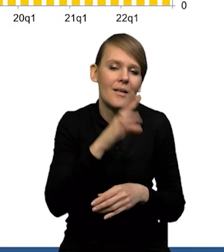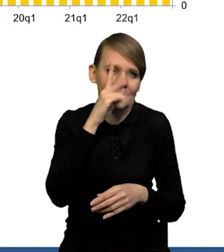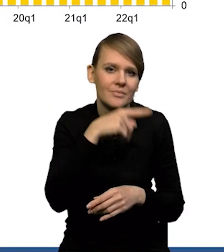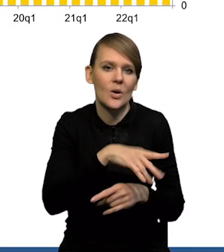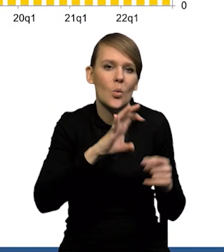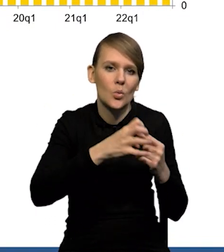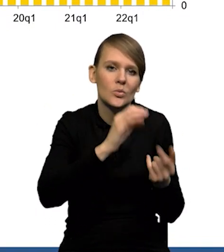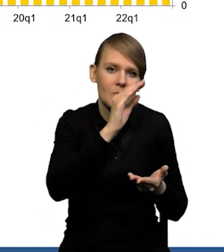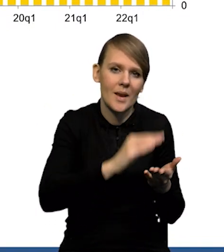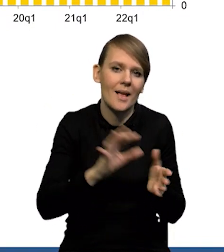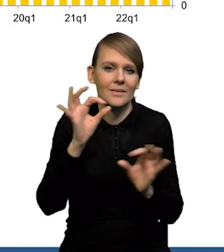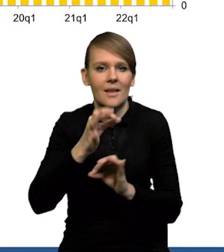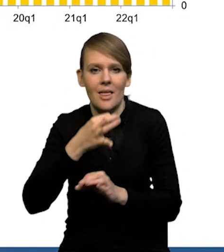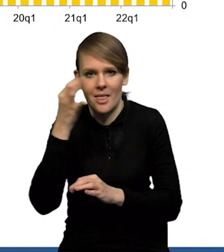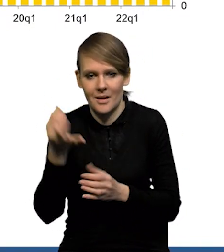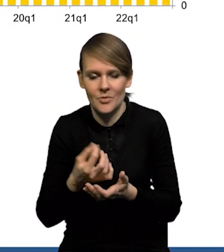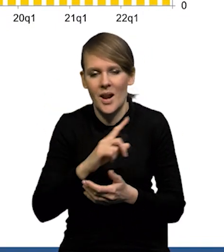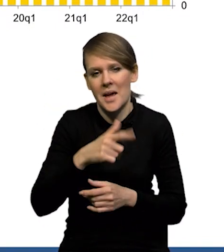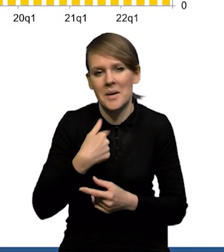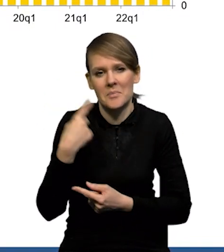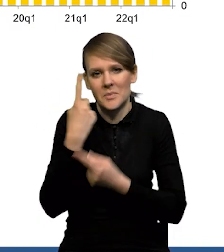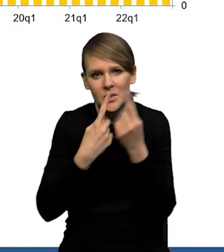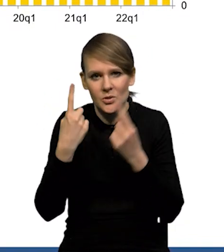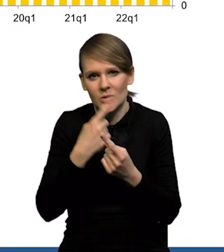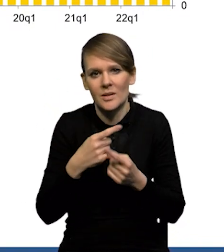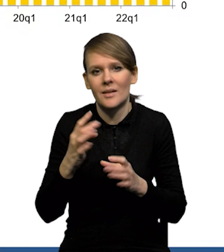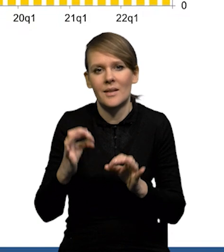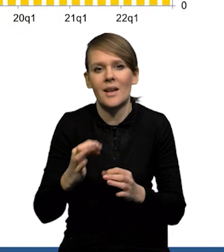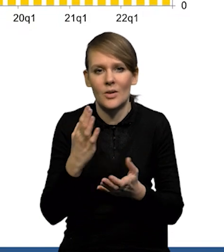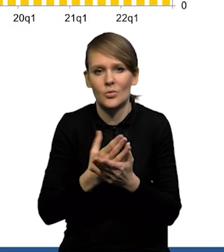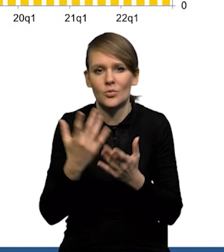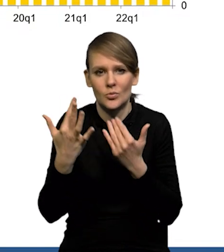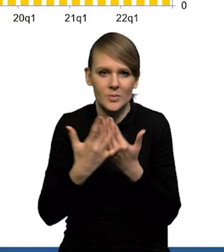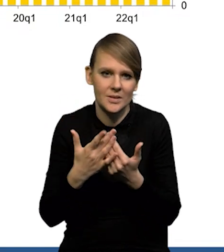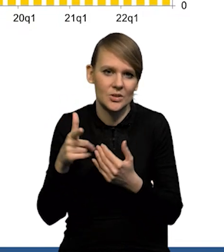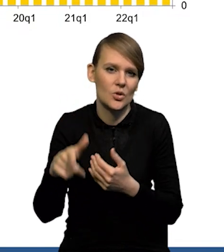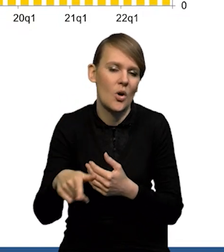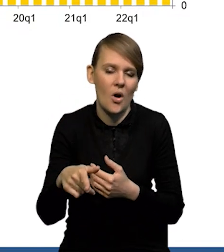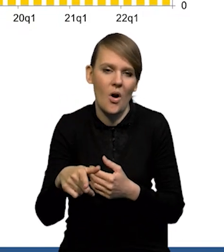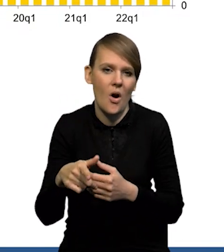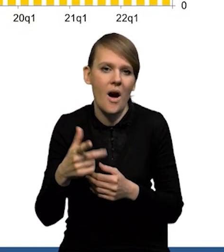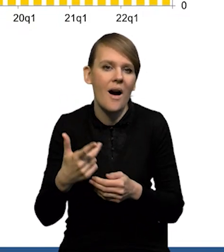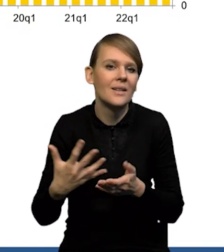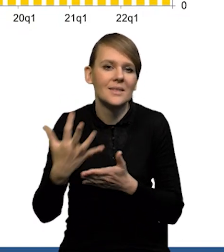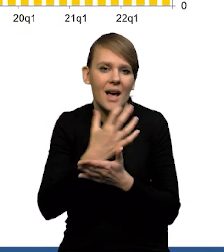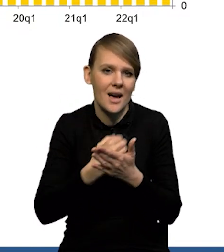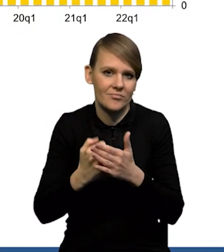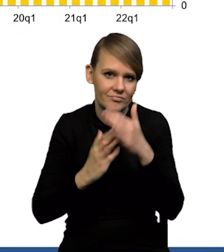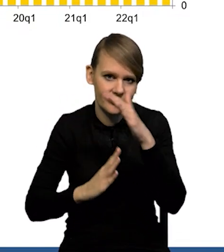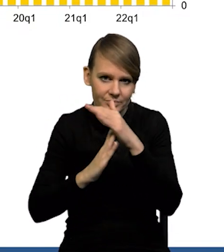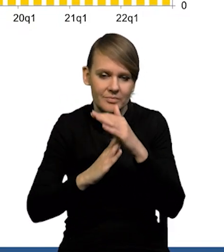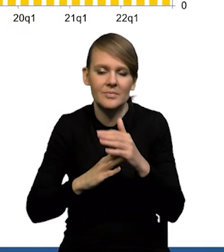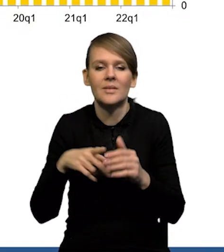lepsze za styczeń. My spodziewamy się, że jesteśmy gdzieś blisko już tej górki wynagrodzeń. Uważamy, że na to też wskazują